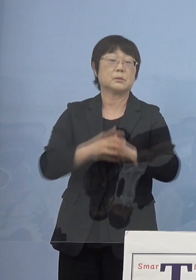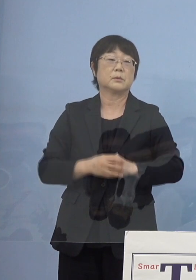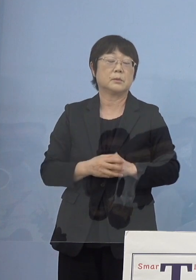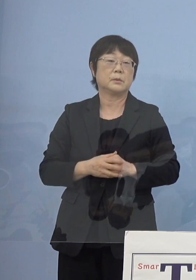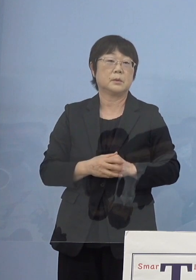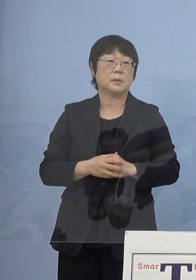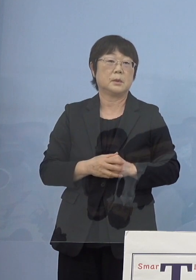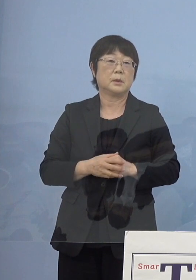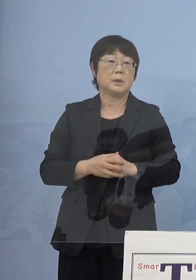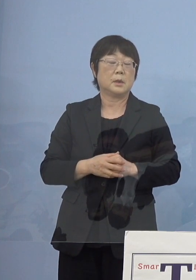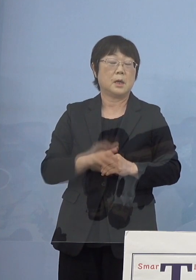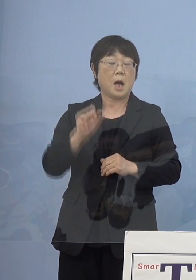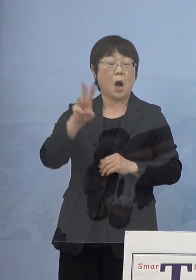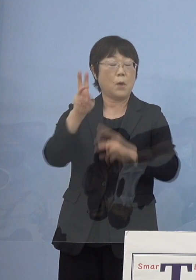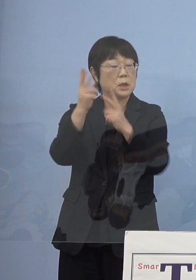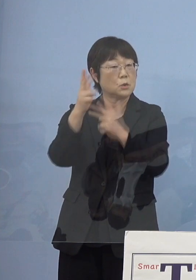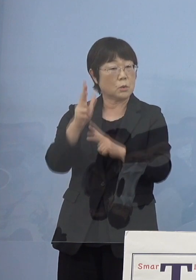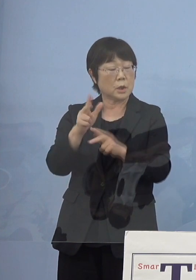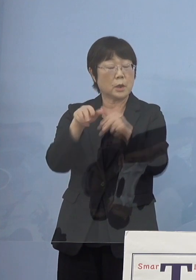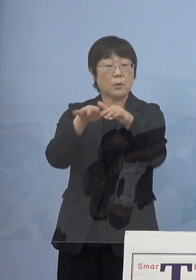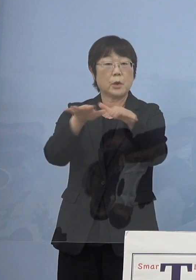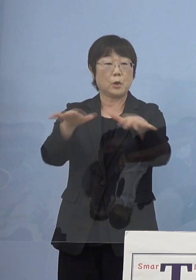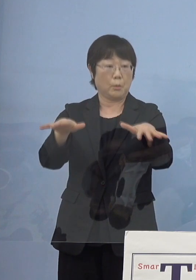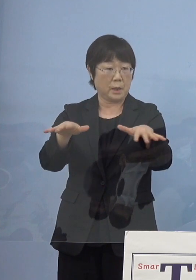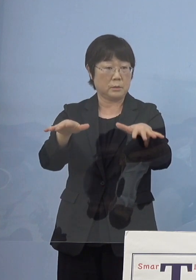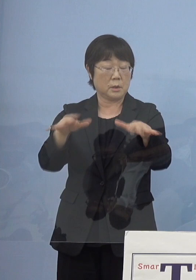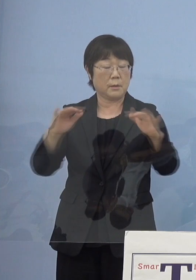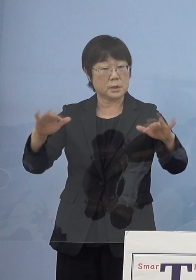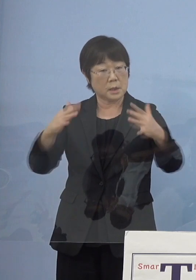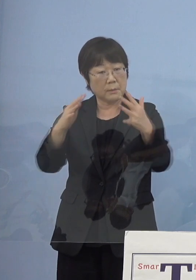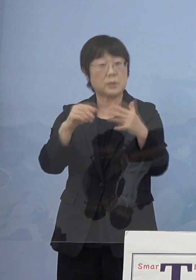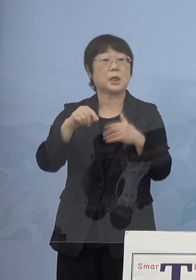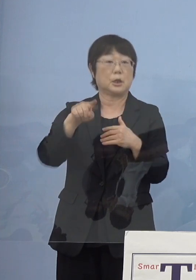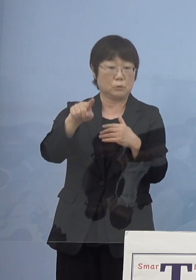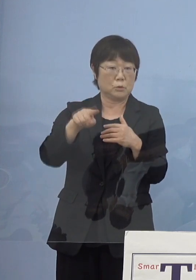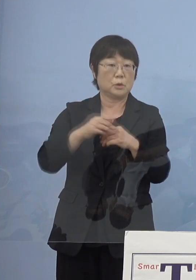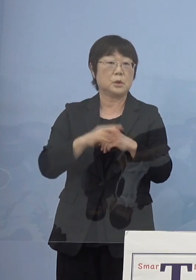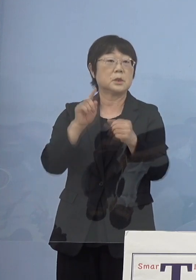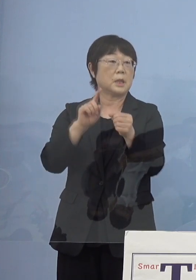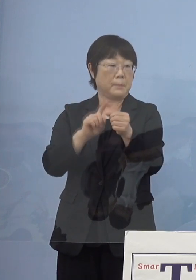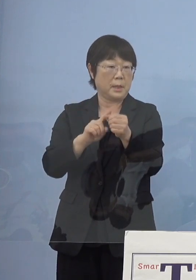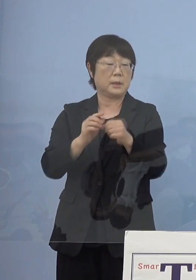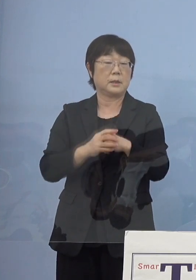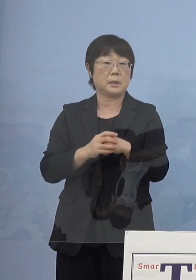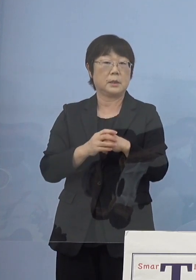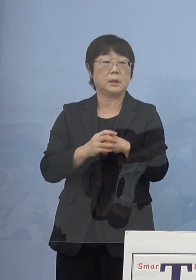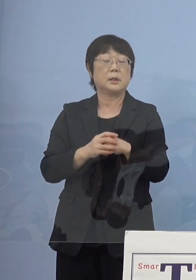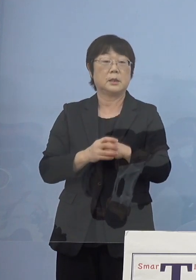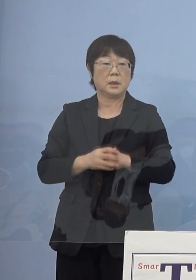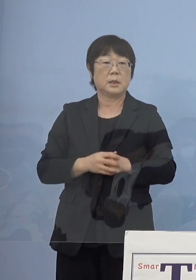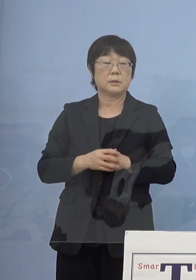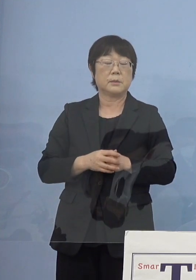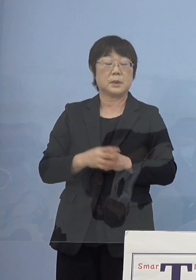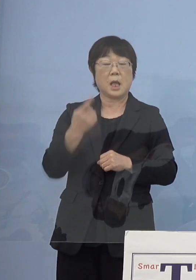阿波人形浄瑠璃をどんどん広げていこう 盛んにしていこうと ただやはり全て口語調なんですよね